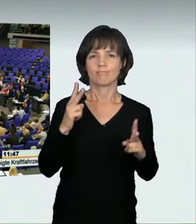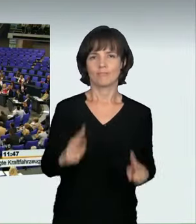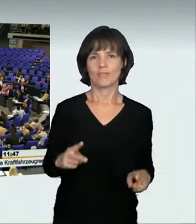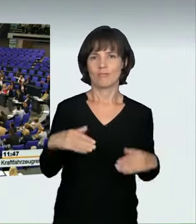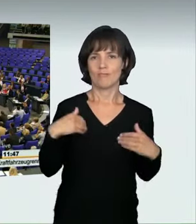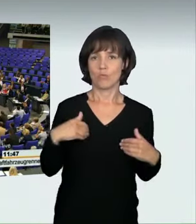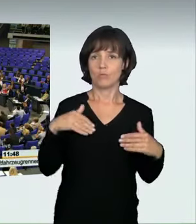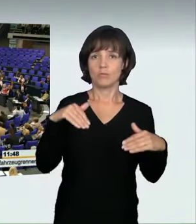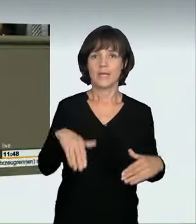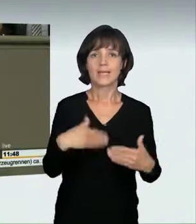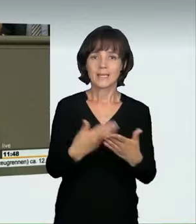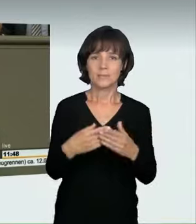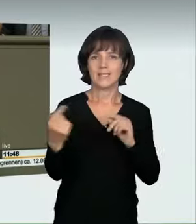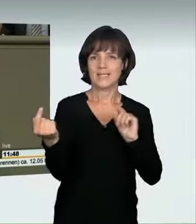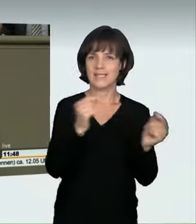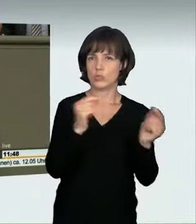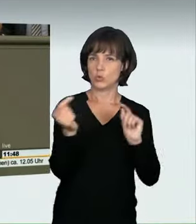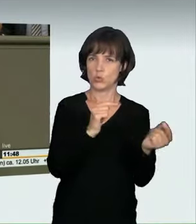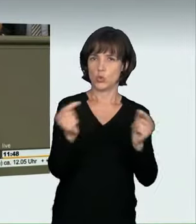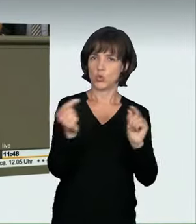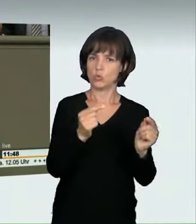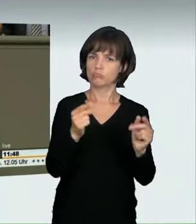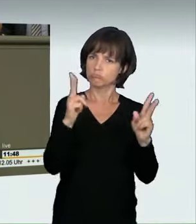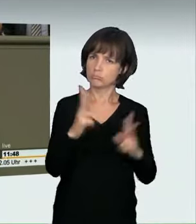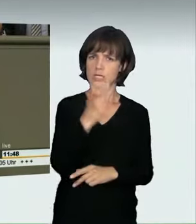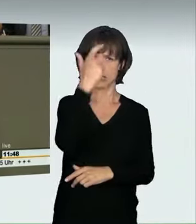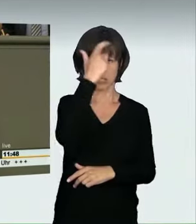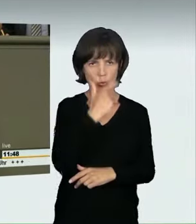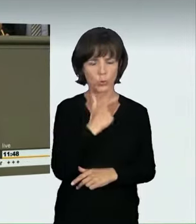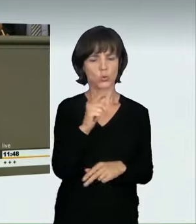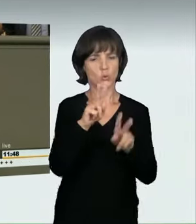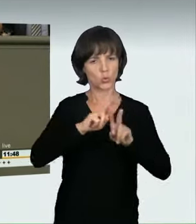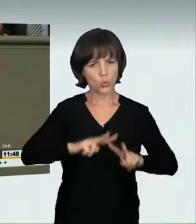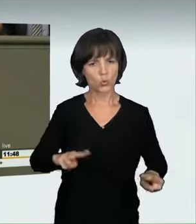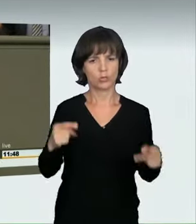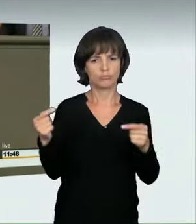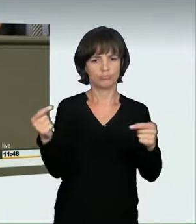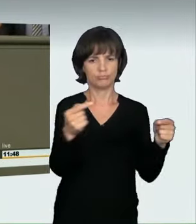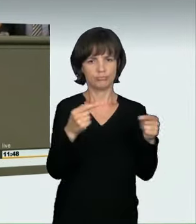in dieser Diskussion sehr seriös und ruhig einem Delikt widmen,